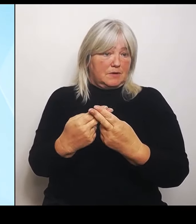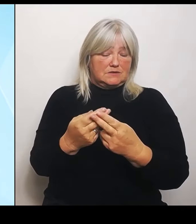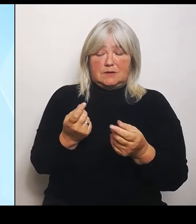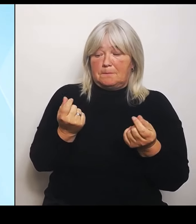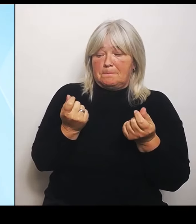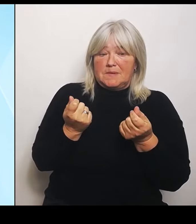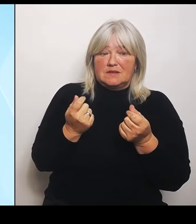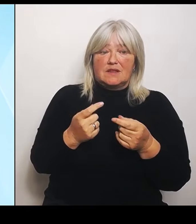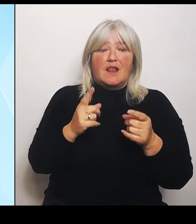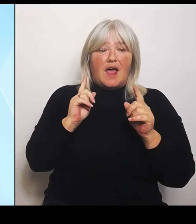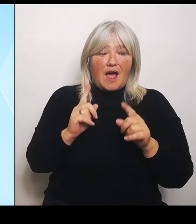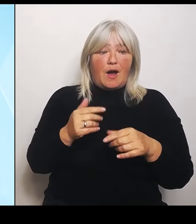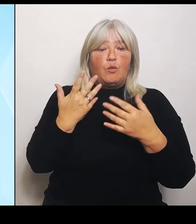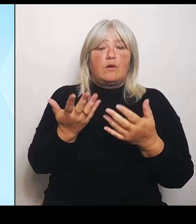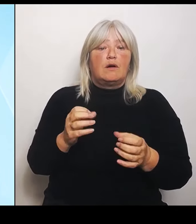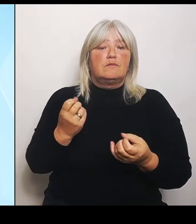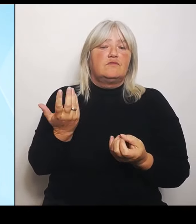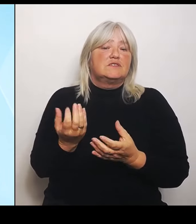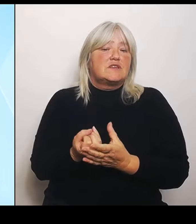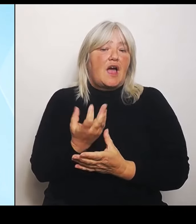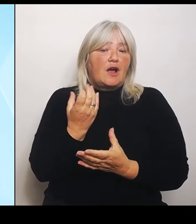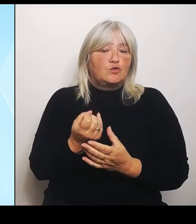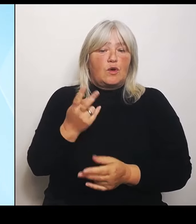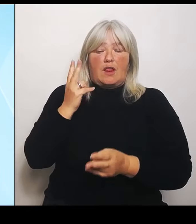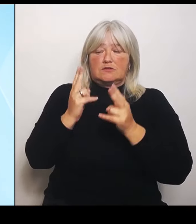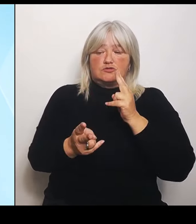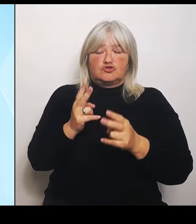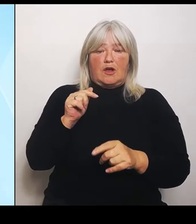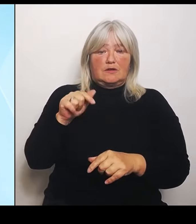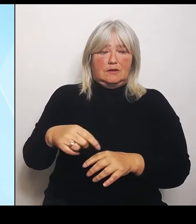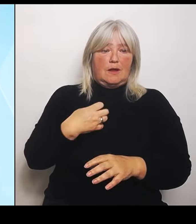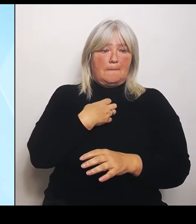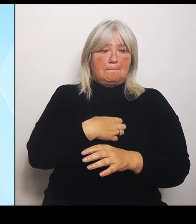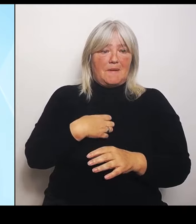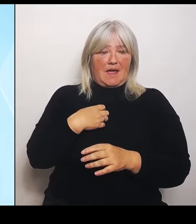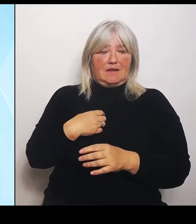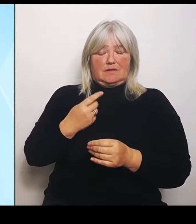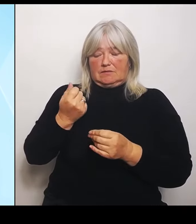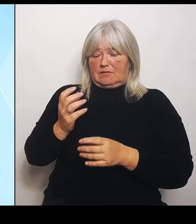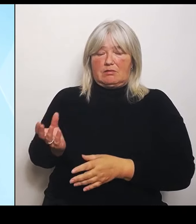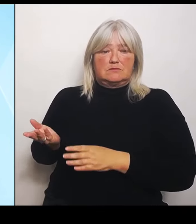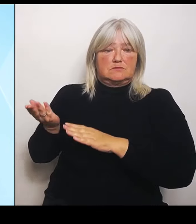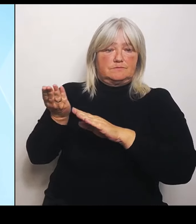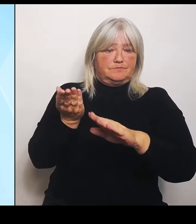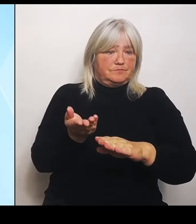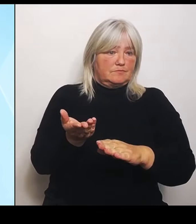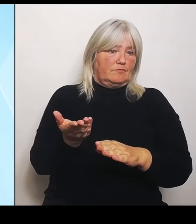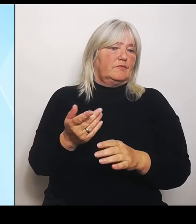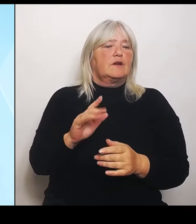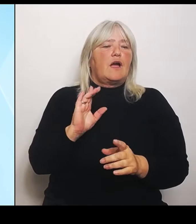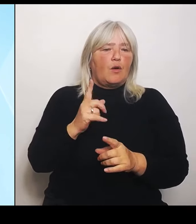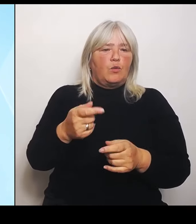bereitgestellt werden können. Das könnte der Bund auch von sich aus machen, wenn er sich freundlich verhalten würde, wenn er